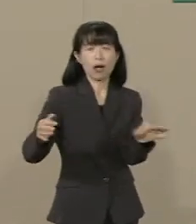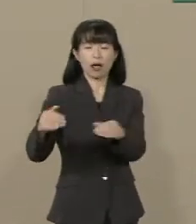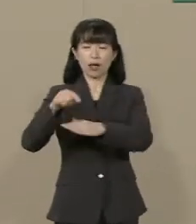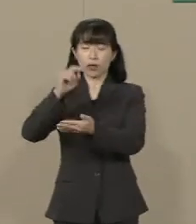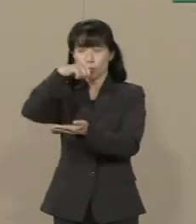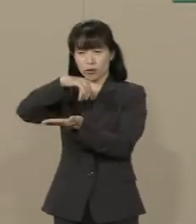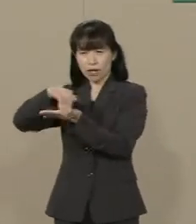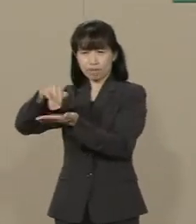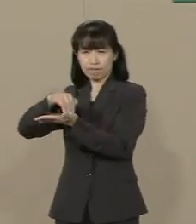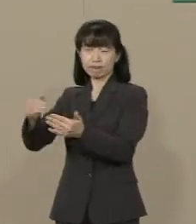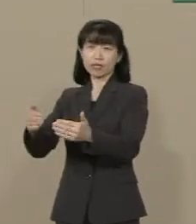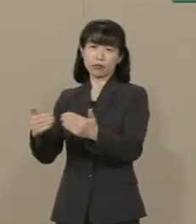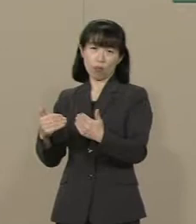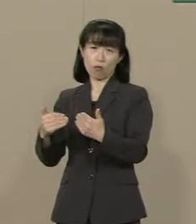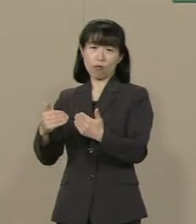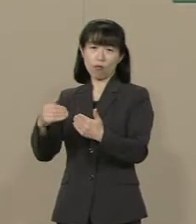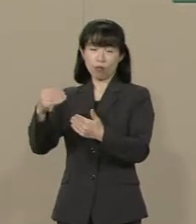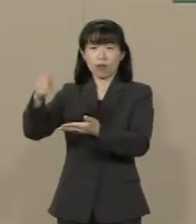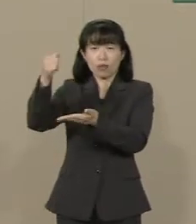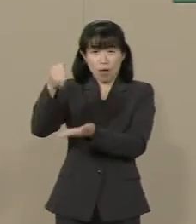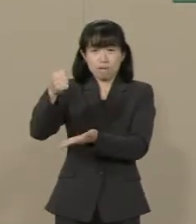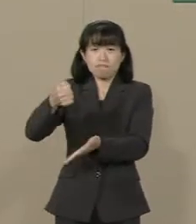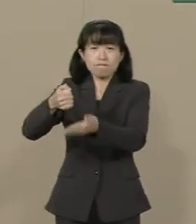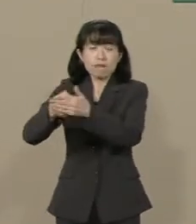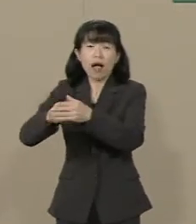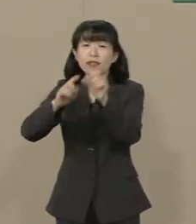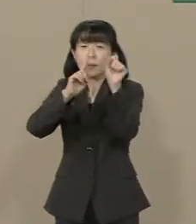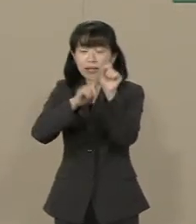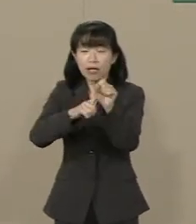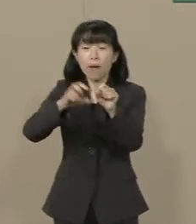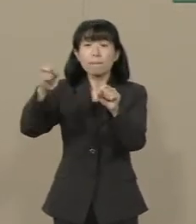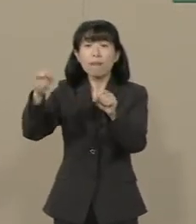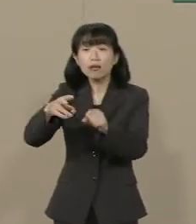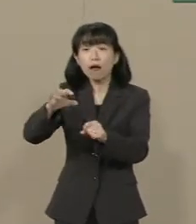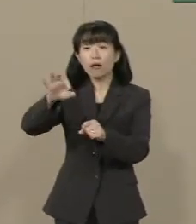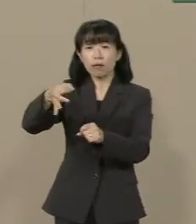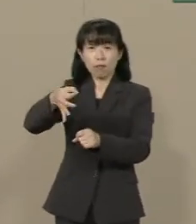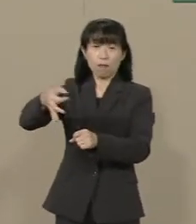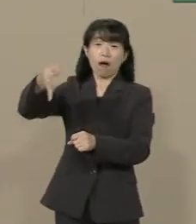今度はその財源を確保するために また増税が必要になります